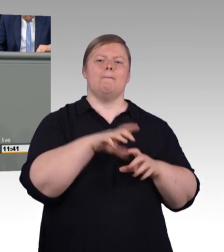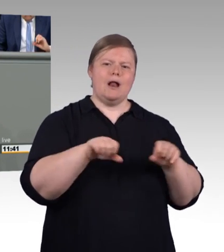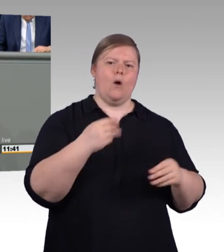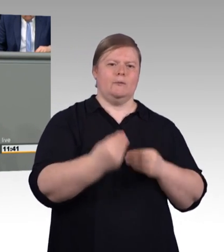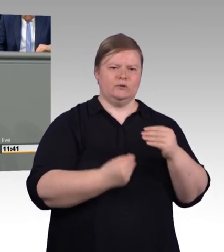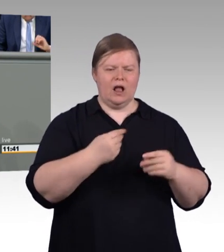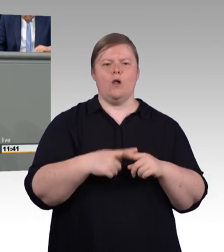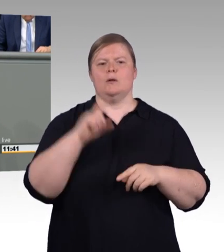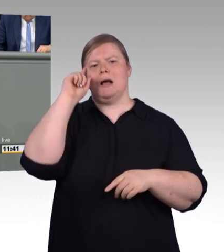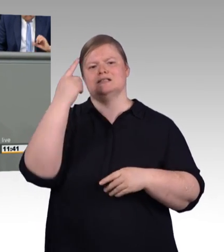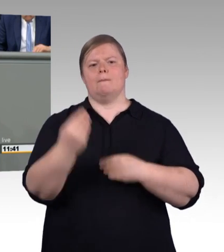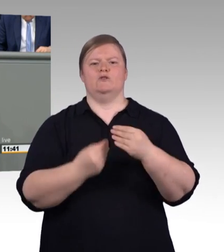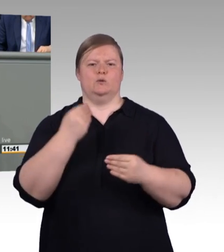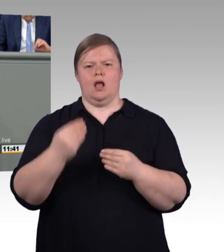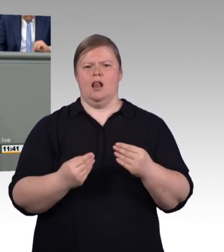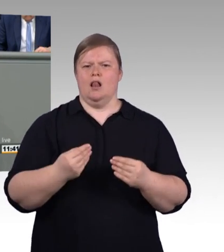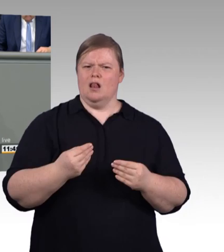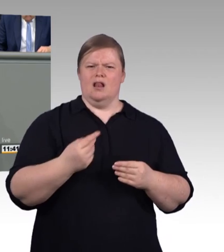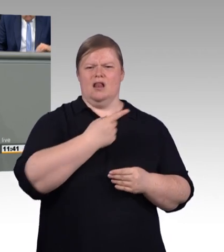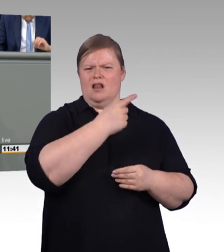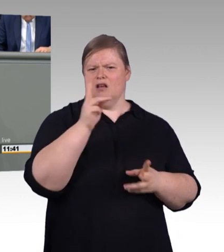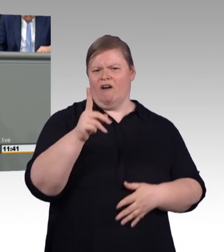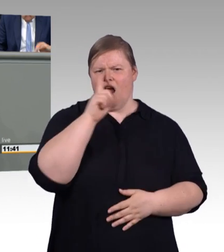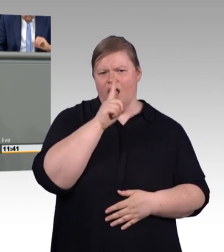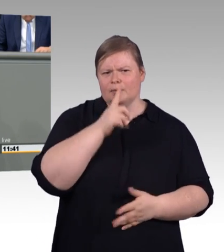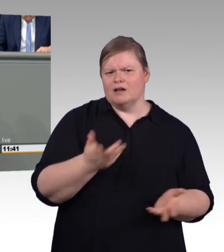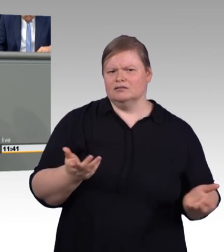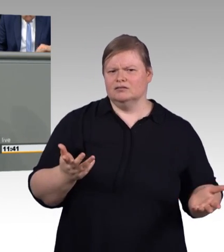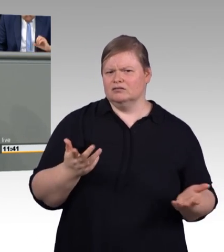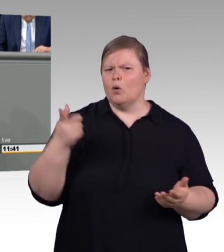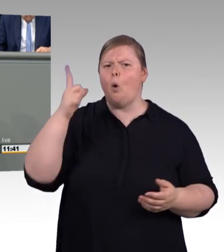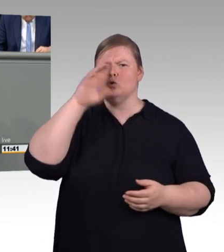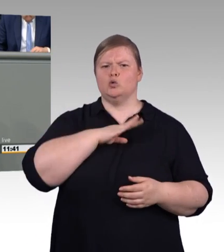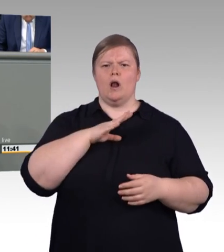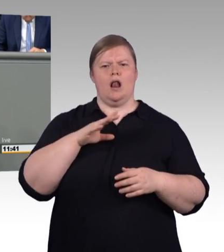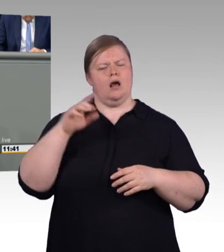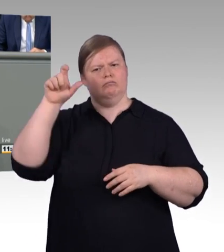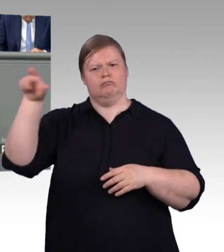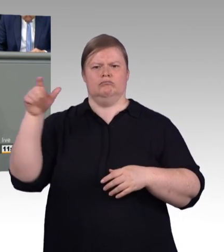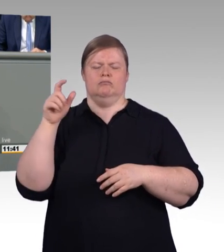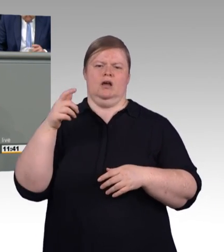ob er sich den kaputten Abfluss von einem Handwerksmeister oder einem Bachelor Professional